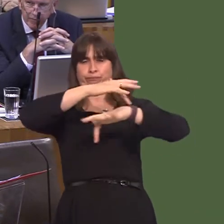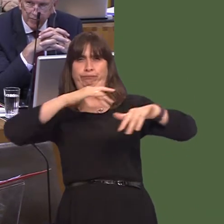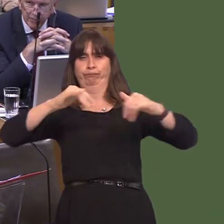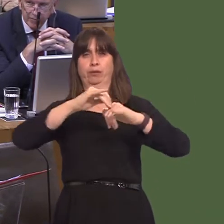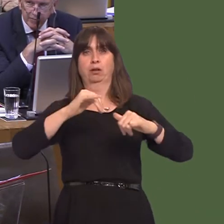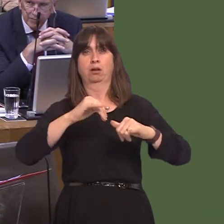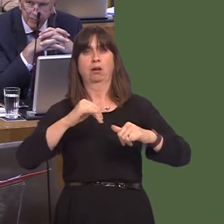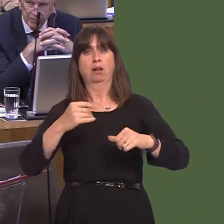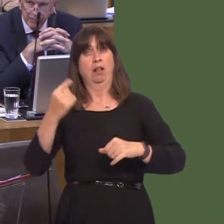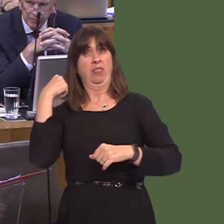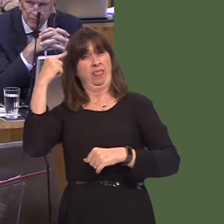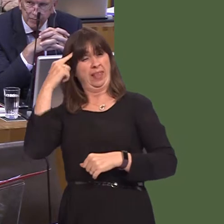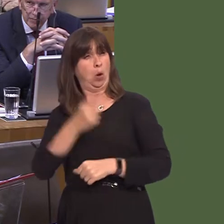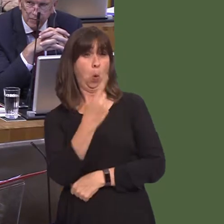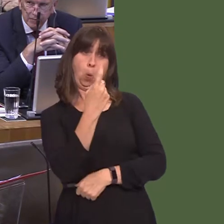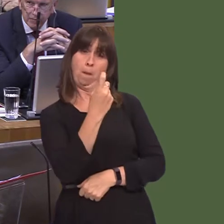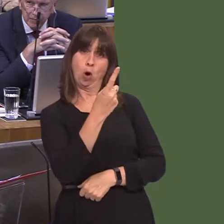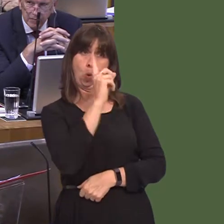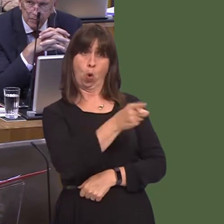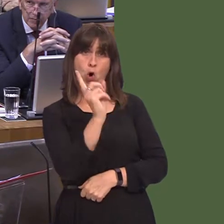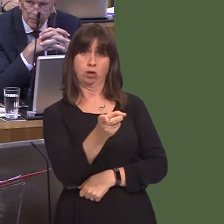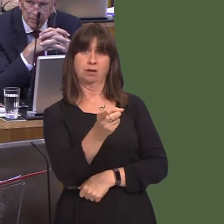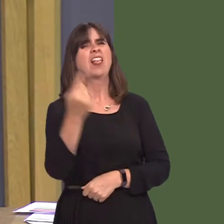trouble the police or the courts again, they were often bound over, which meant they didn't